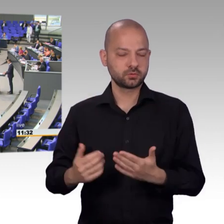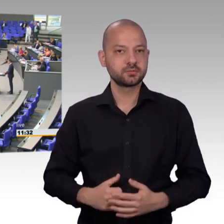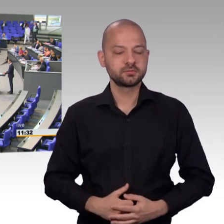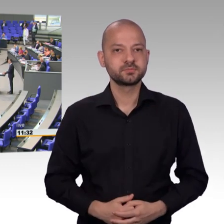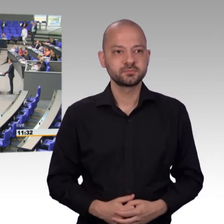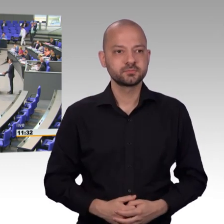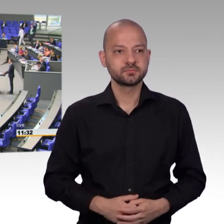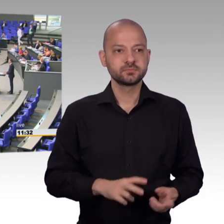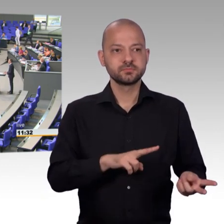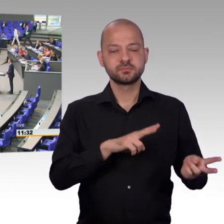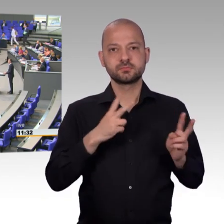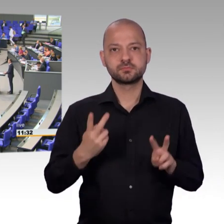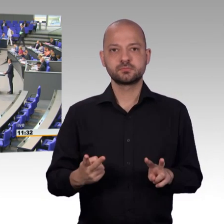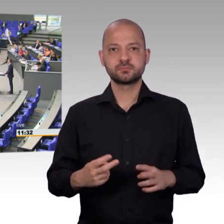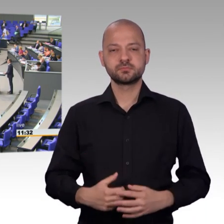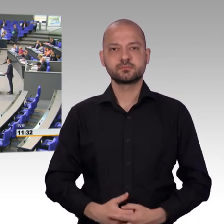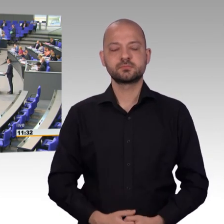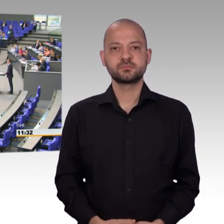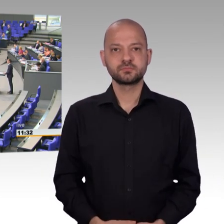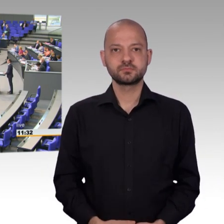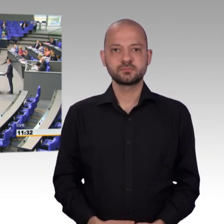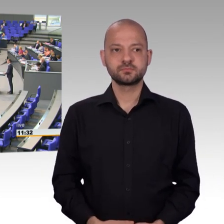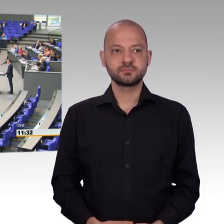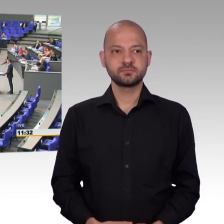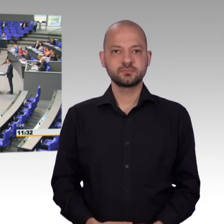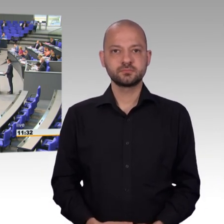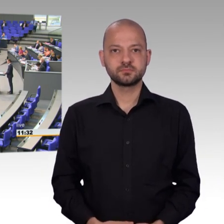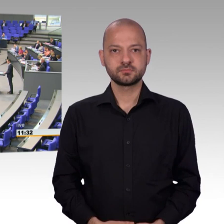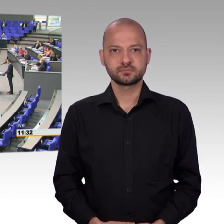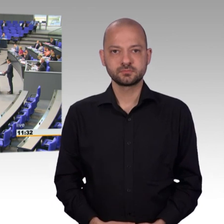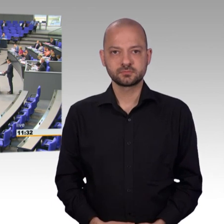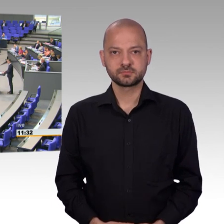das Grundrecht, euch schriftlich mit Bitten oder Beschwerden an den Deutschen Bundestag zu wenden.